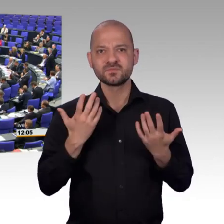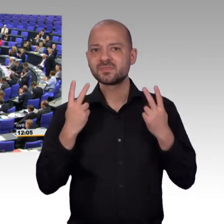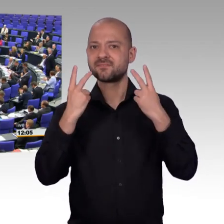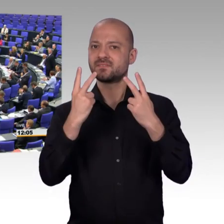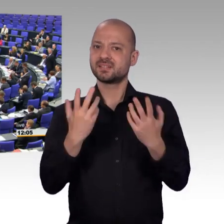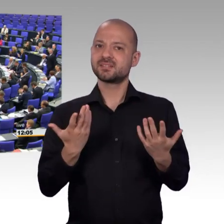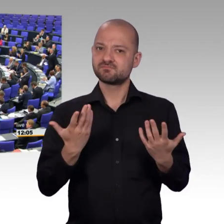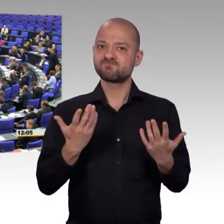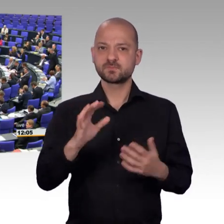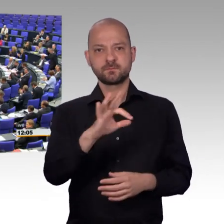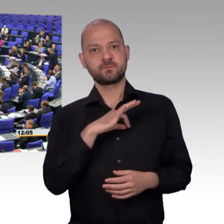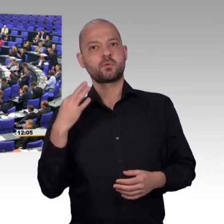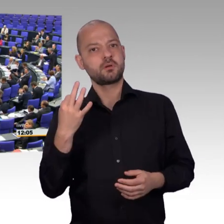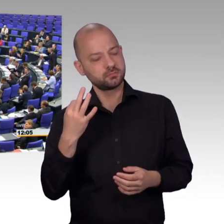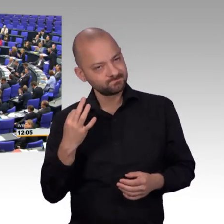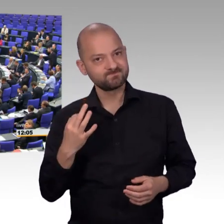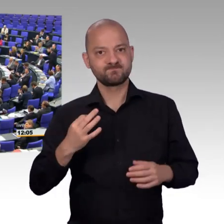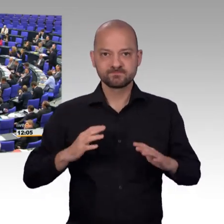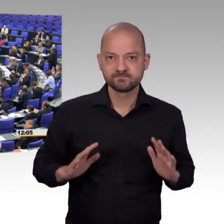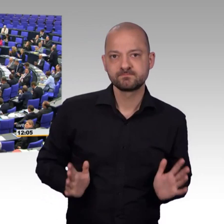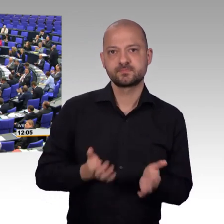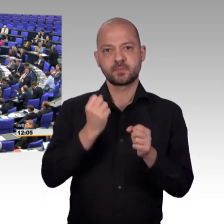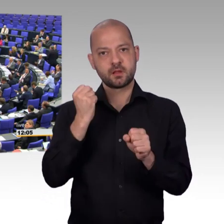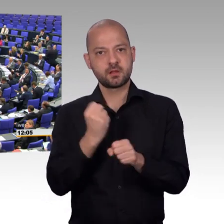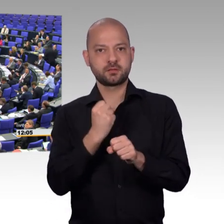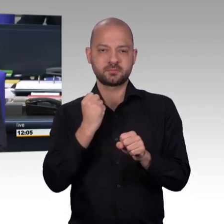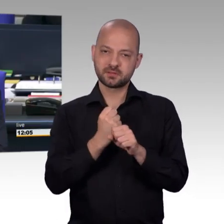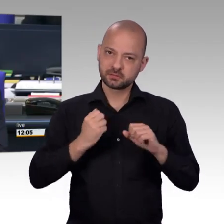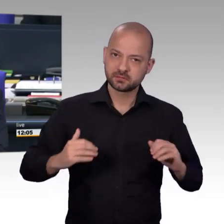[Vizepräsident] Herzlichen Dank. Als nächstes hat für die CDU/CSU-Fraktion der Kollege Paul Lehrieder das Wort.